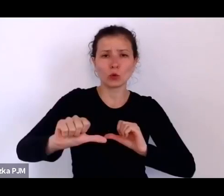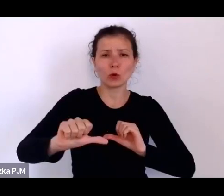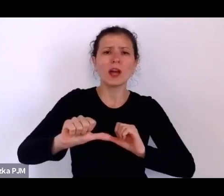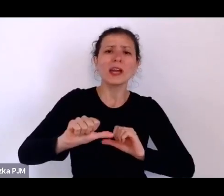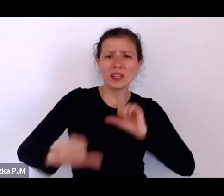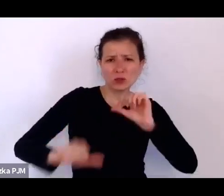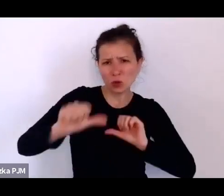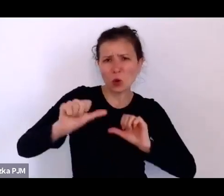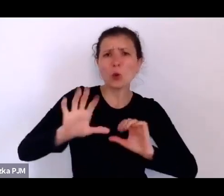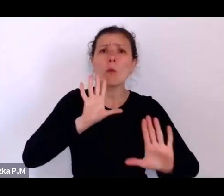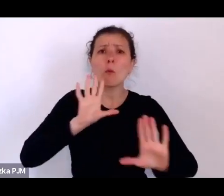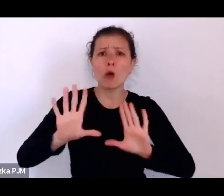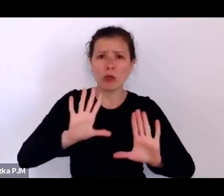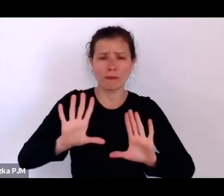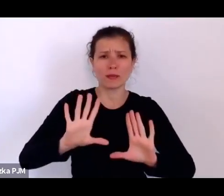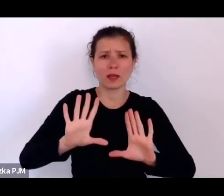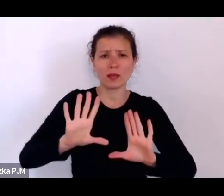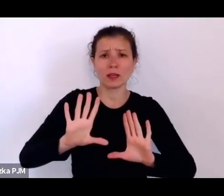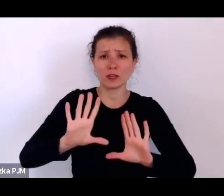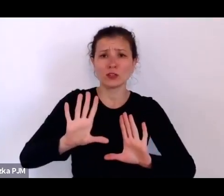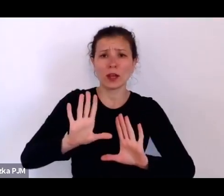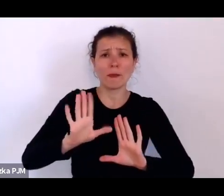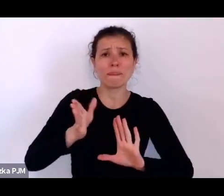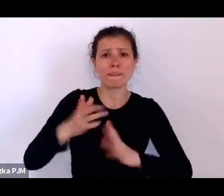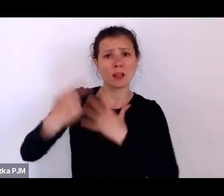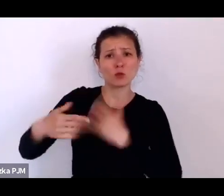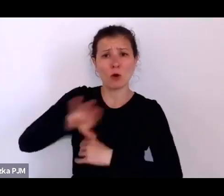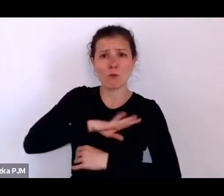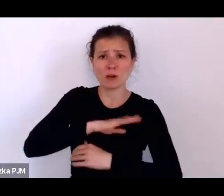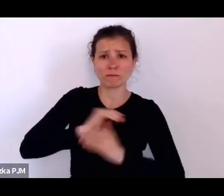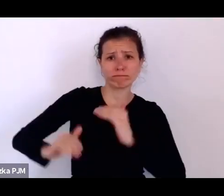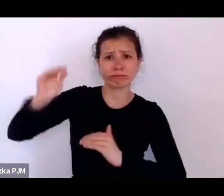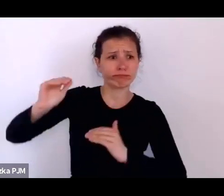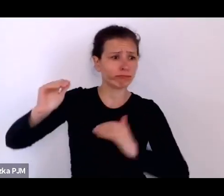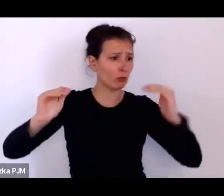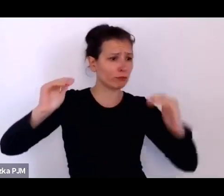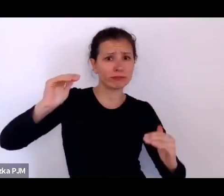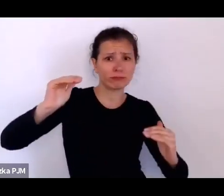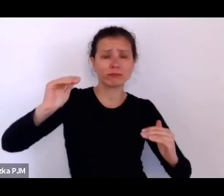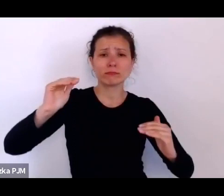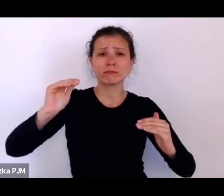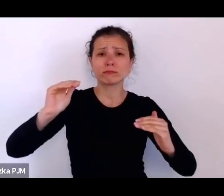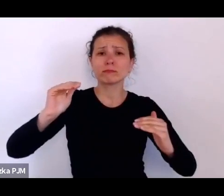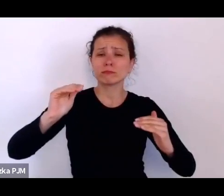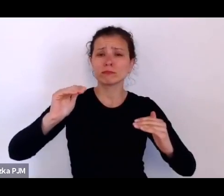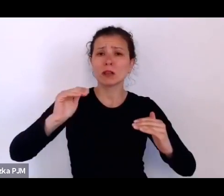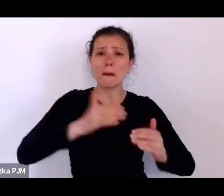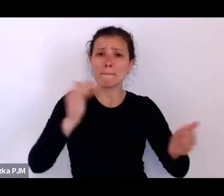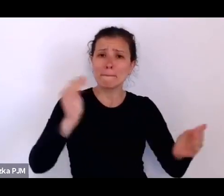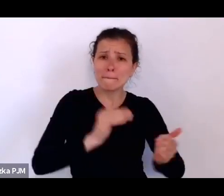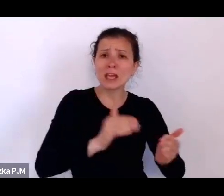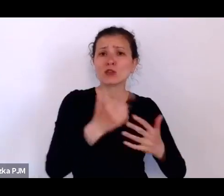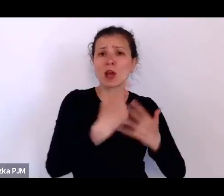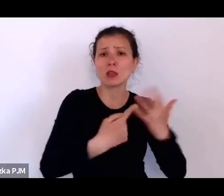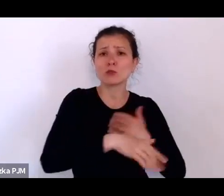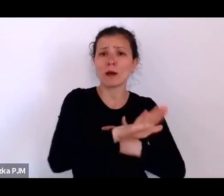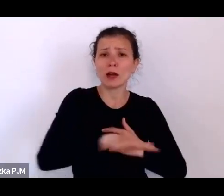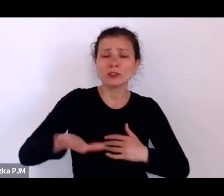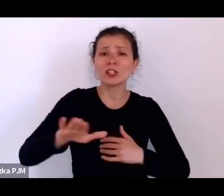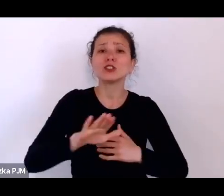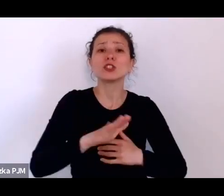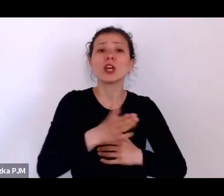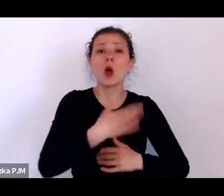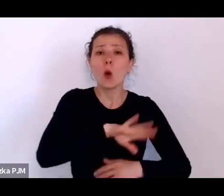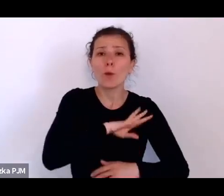że jest duża różnica umieralności, że znacznie mniej dzieci umiera w tej ubogiej mniejszości żydowskiej.